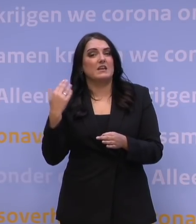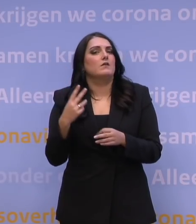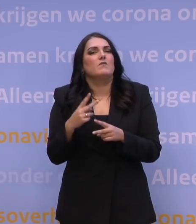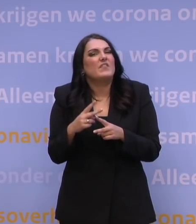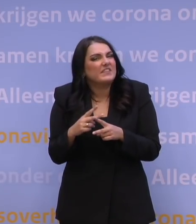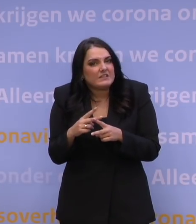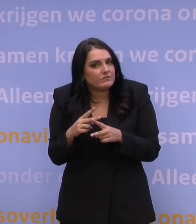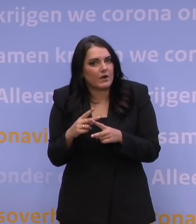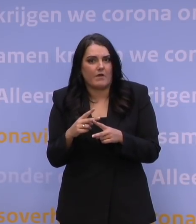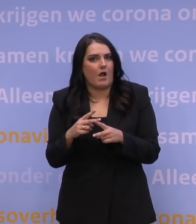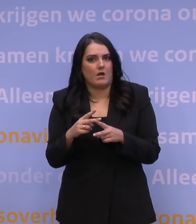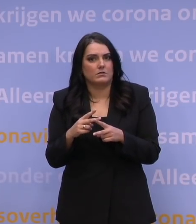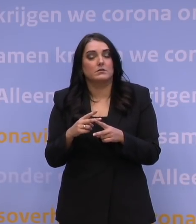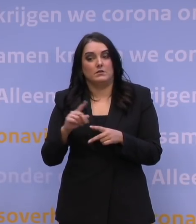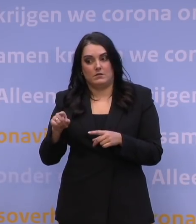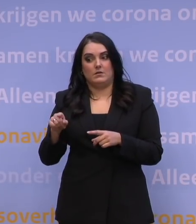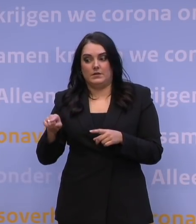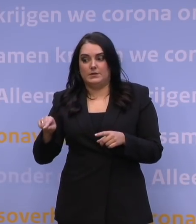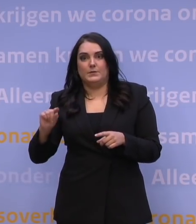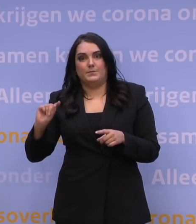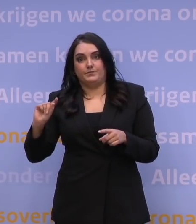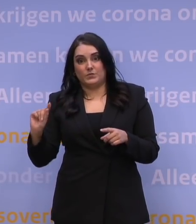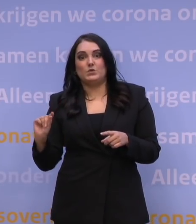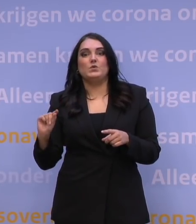is een versnelde gang naar een endemische situatie,